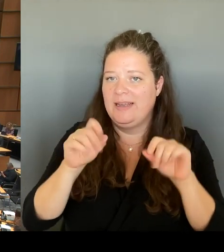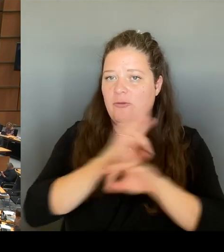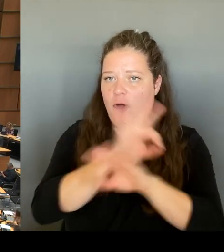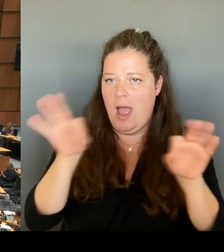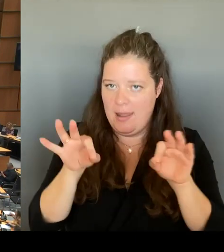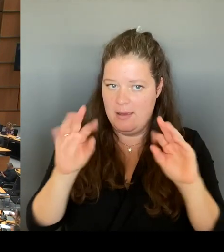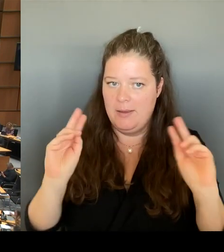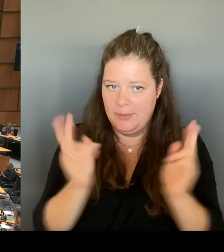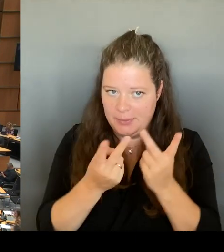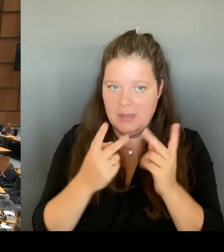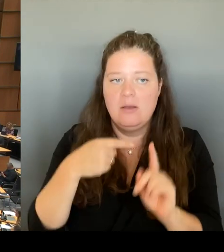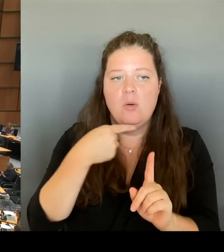organisiert und möglich werden.